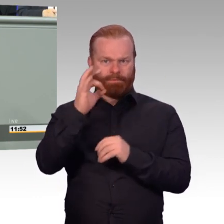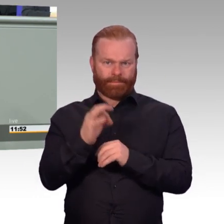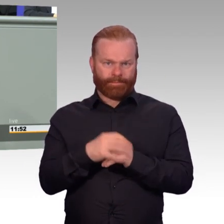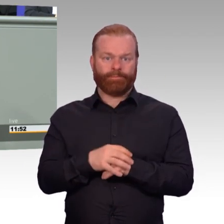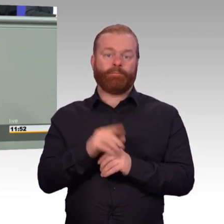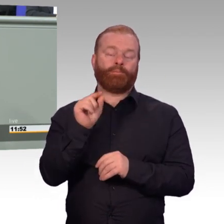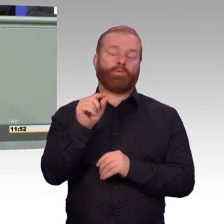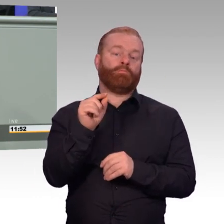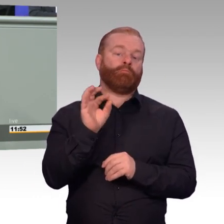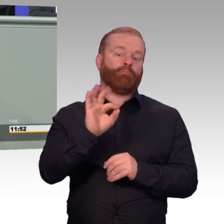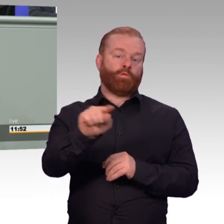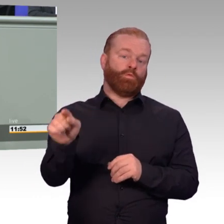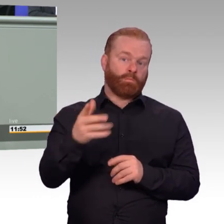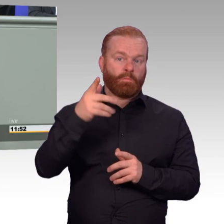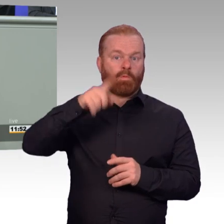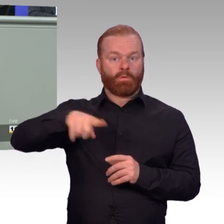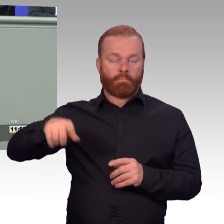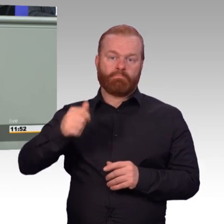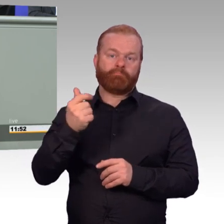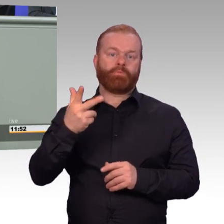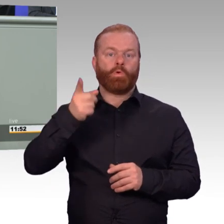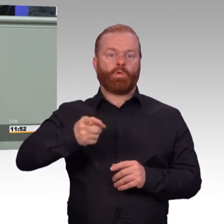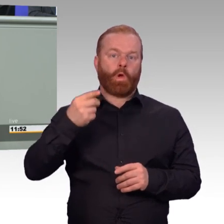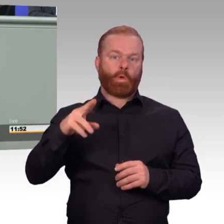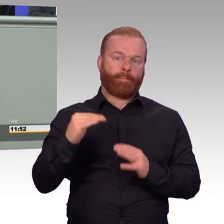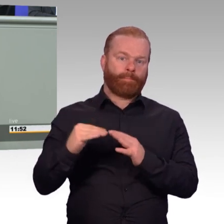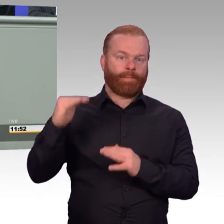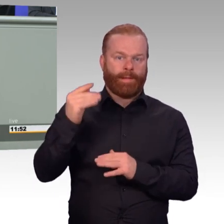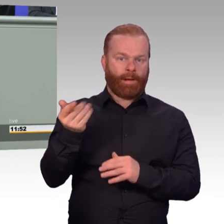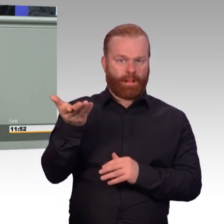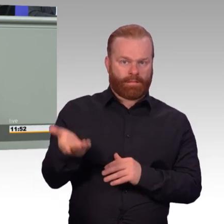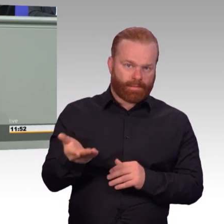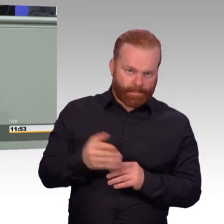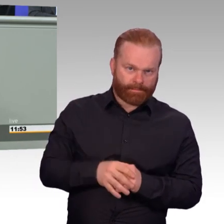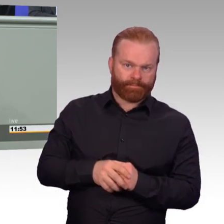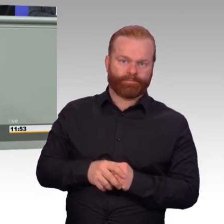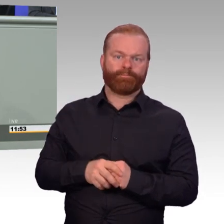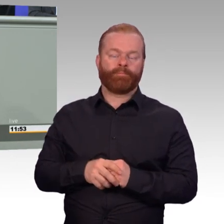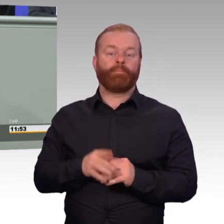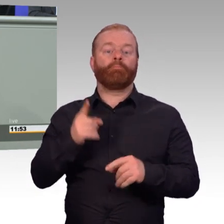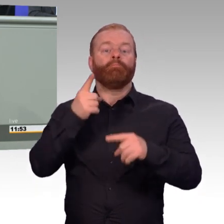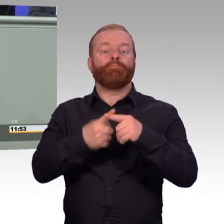wenn sie sich länger als ein Jahr verpflichten. Wie ihre Kameradinnen und Kameraden auch werden sie dann eingestuft.